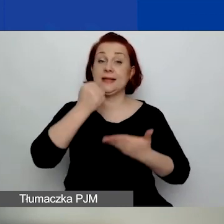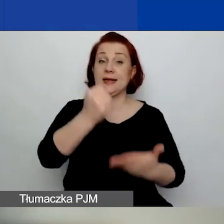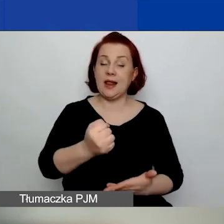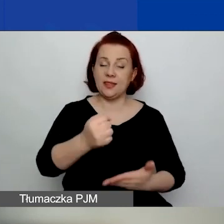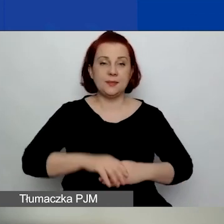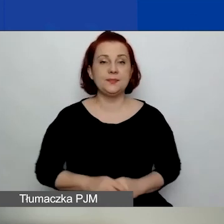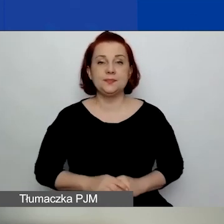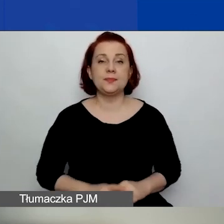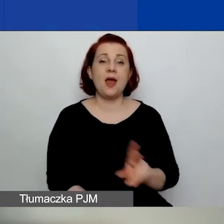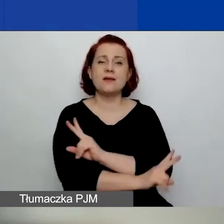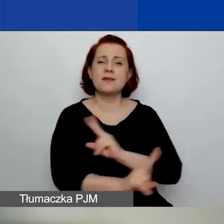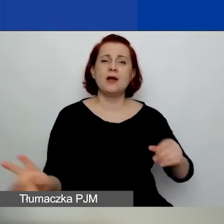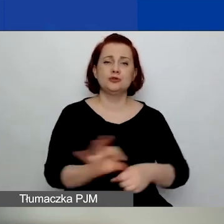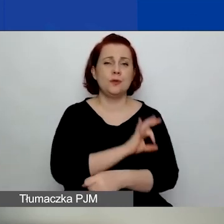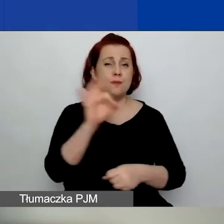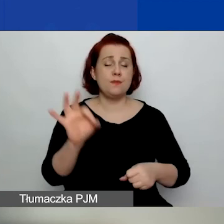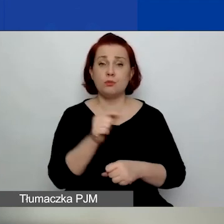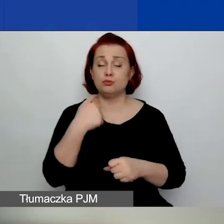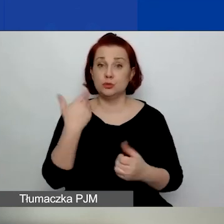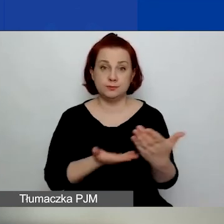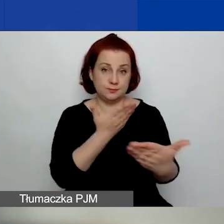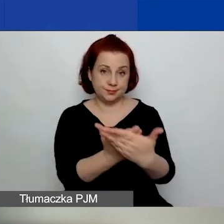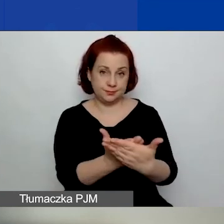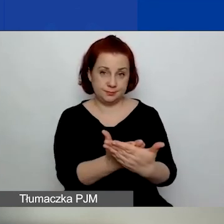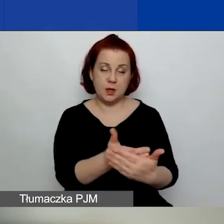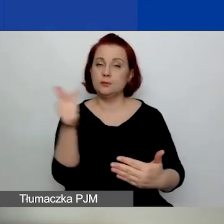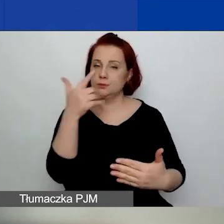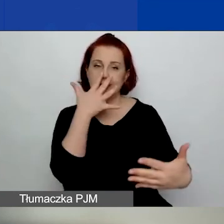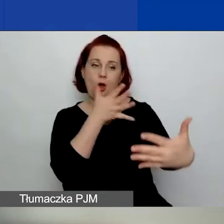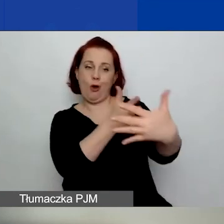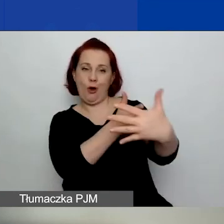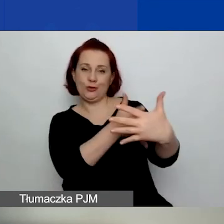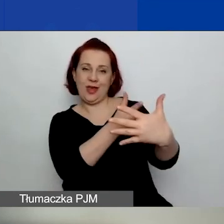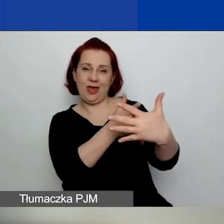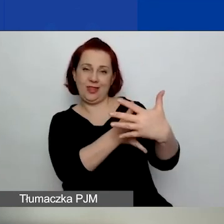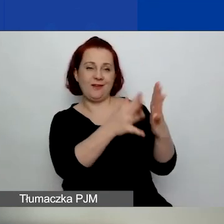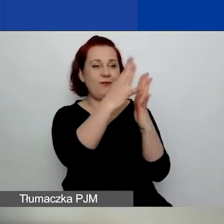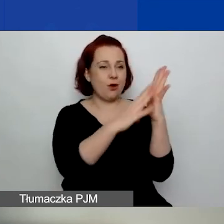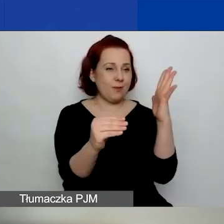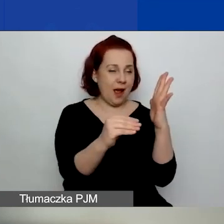Każdy projekt złożony przechodzi ocenę formalną, czyli sprawdzamy zgodność z wymogami